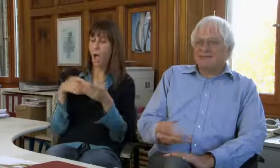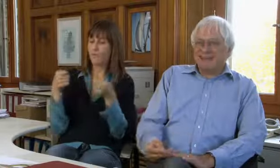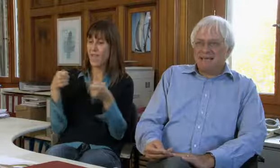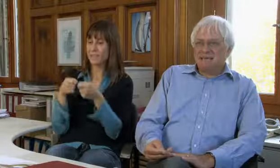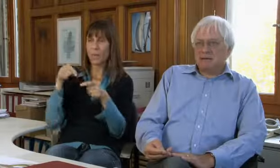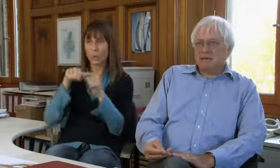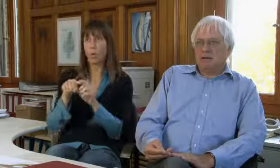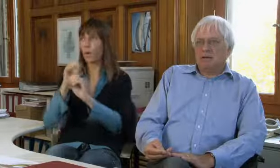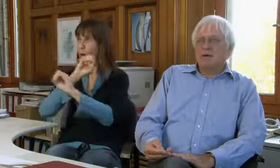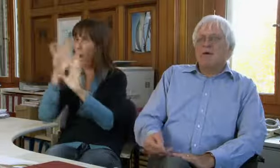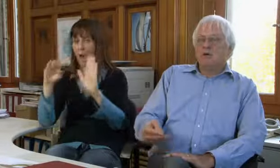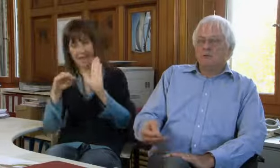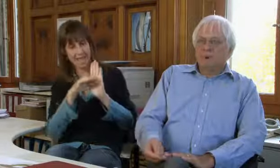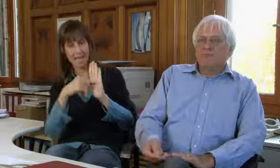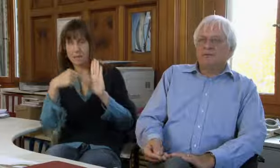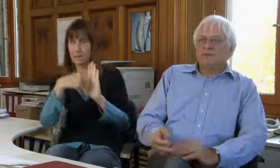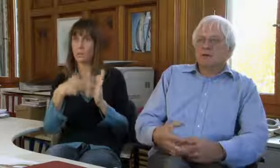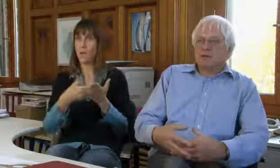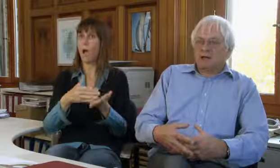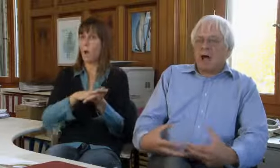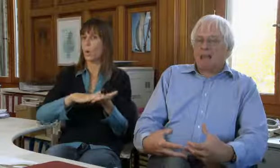Wir finanzieren uns über klare Grundlagen,